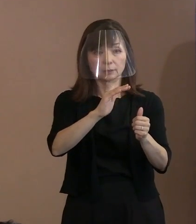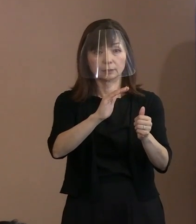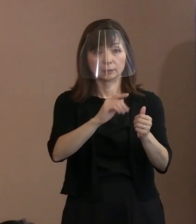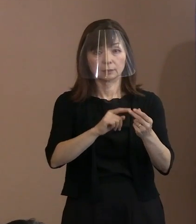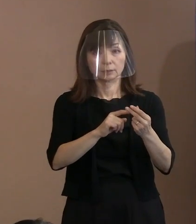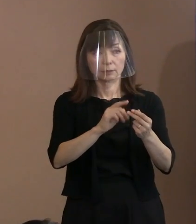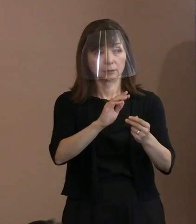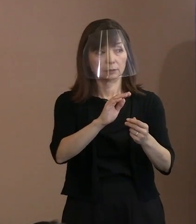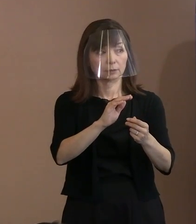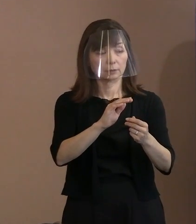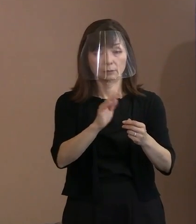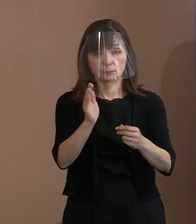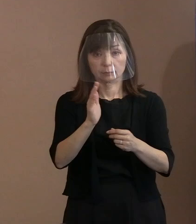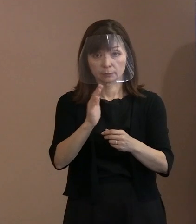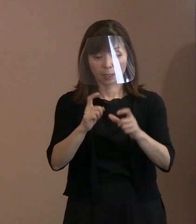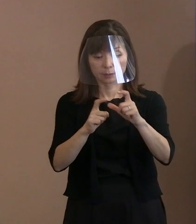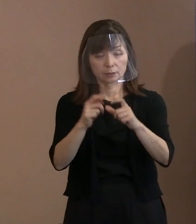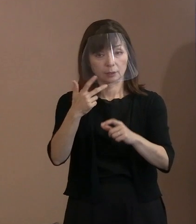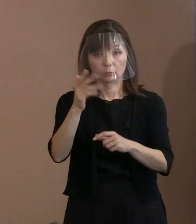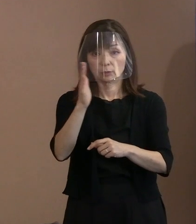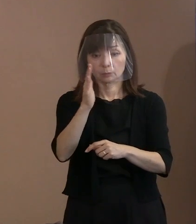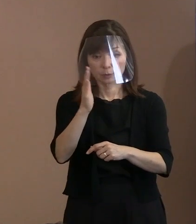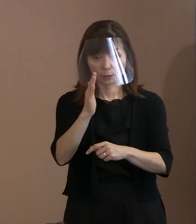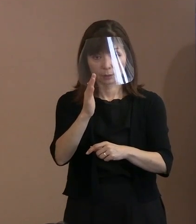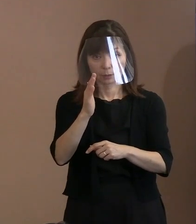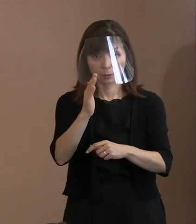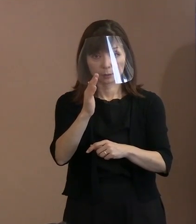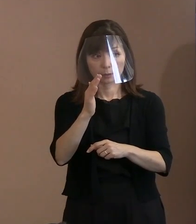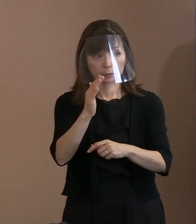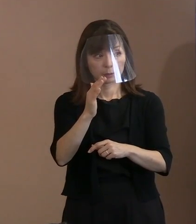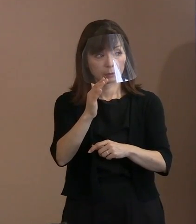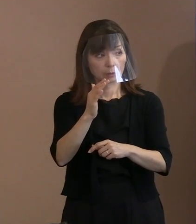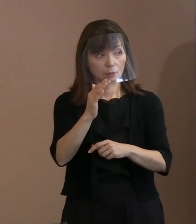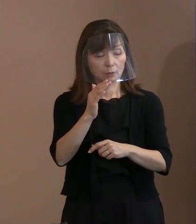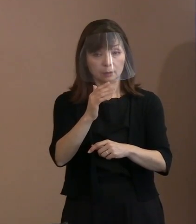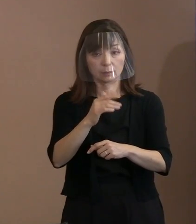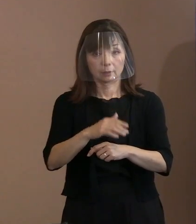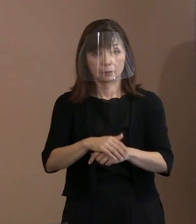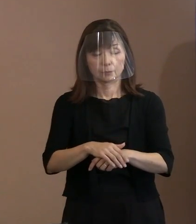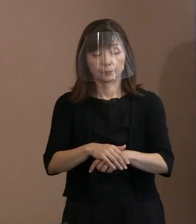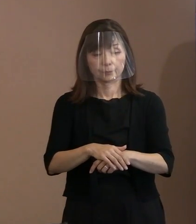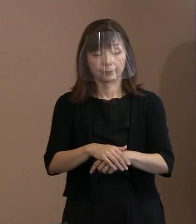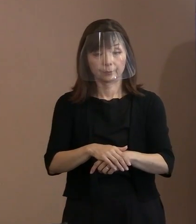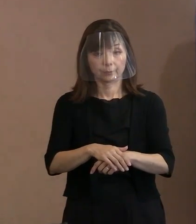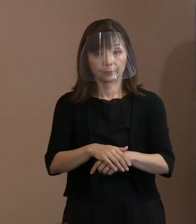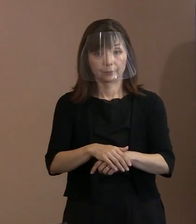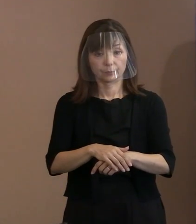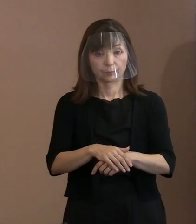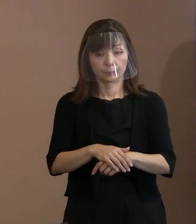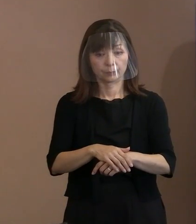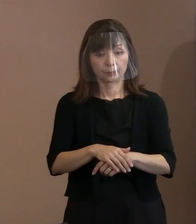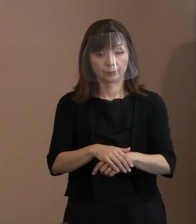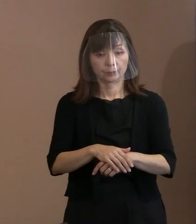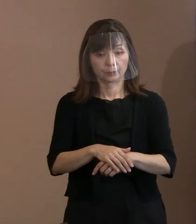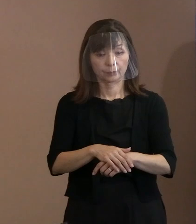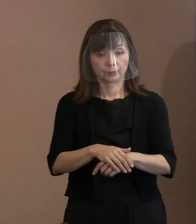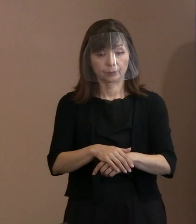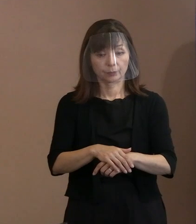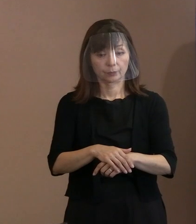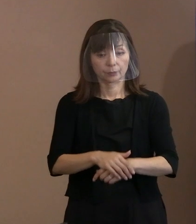Ｇ7じゃない｡失礼｡ Ｇ7は元々呼んでいないですからね｡